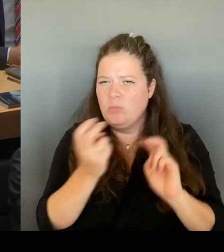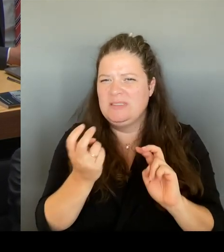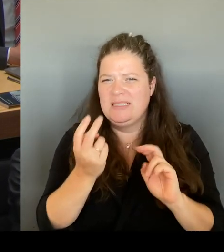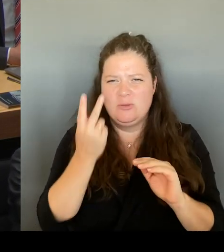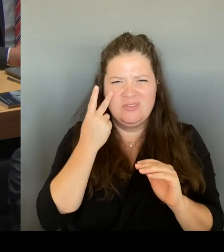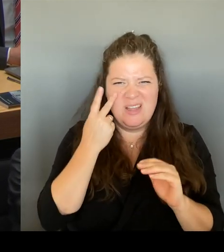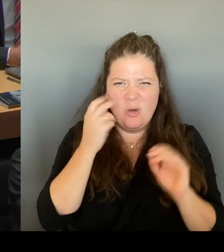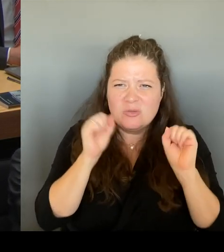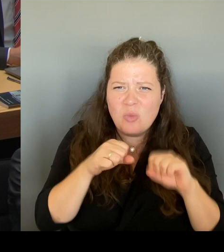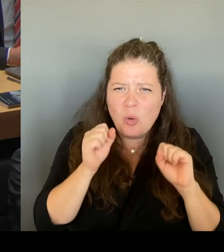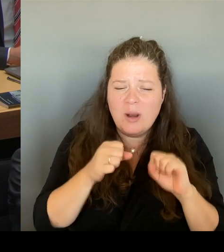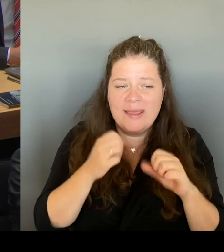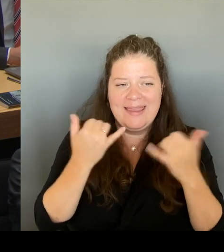Aber wir haben uns auch entschlossen